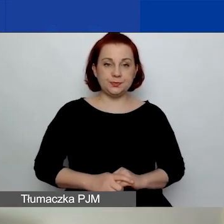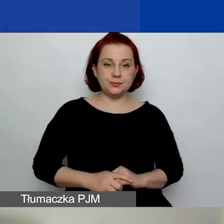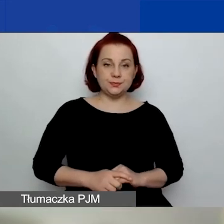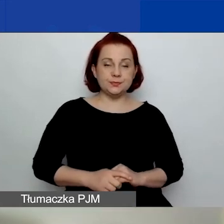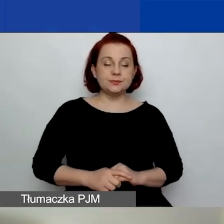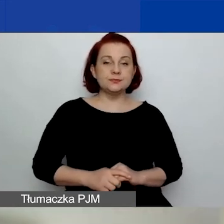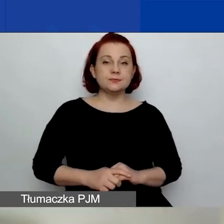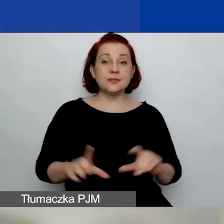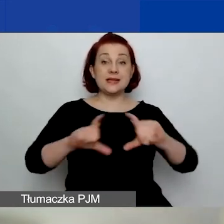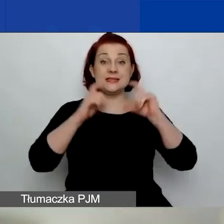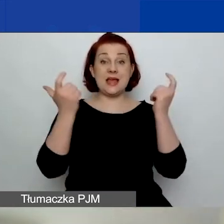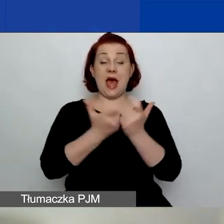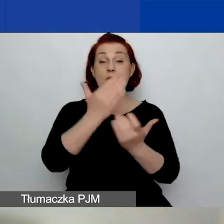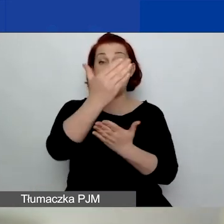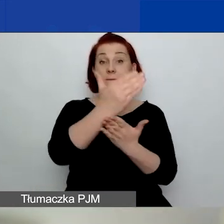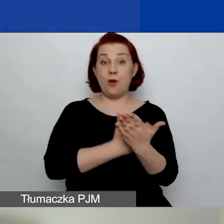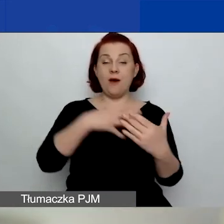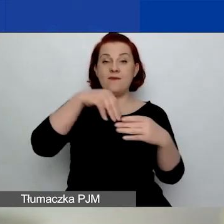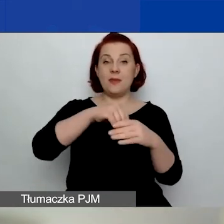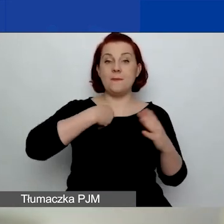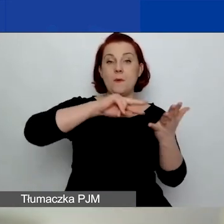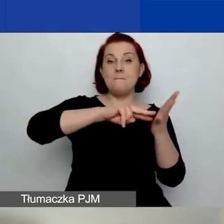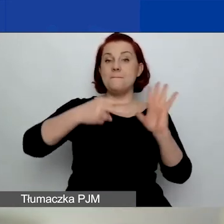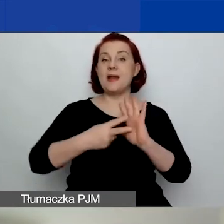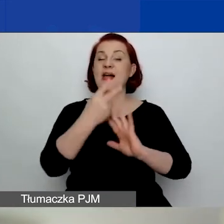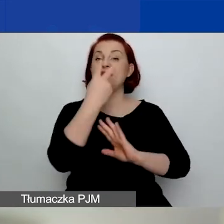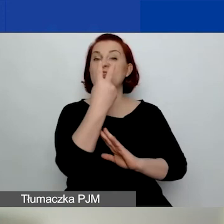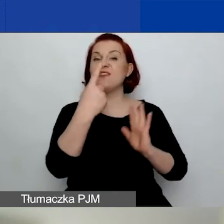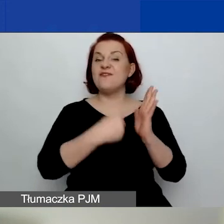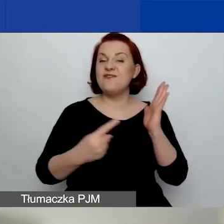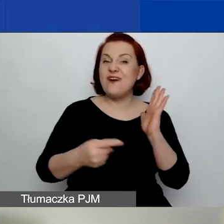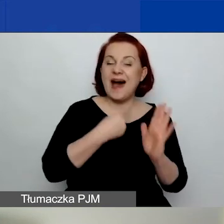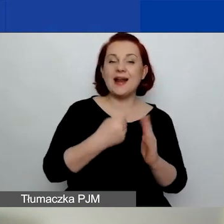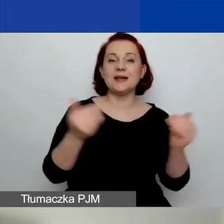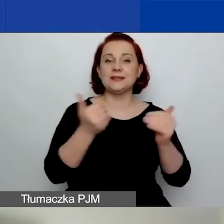W całym programie zaplanowaliśmy dwa nabory wniosków na projekty tematyczne.